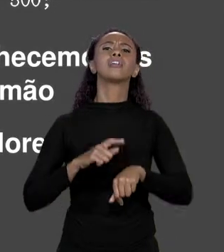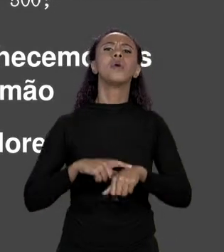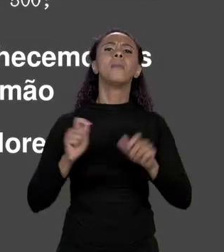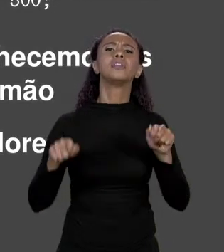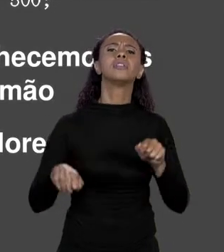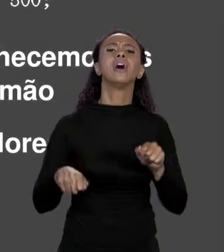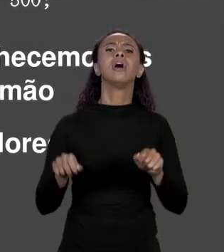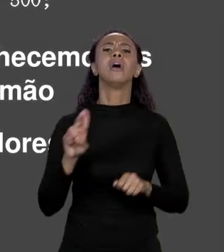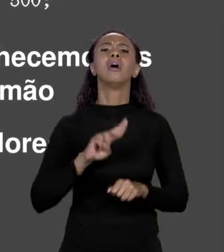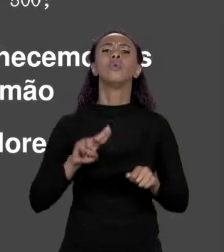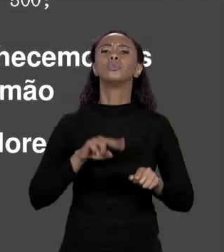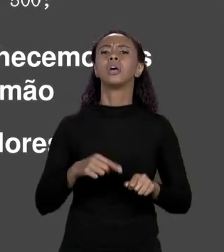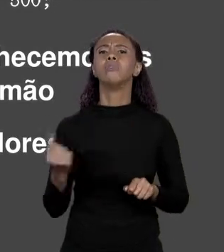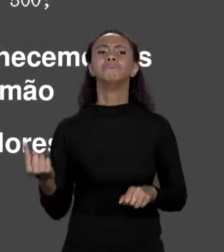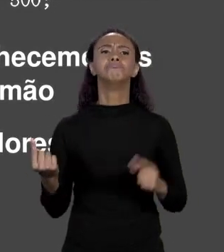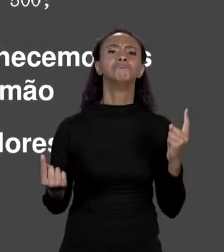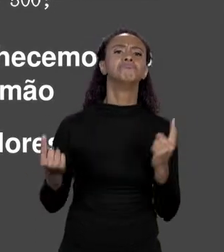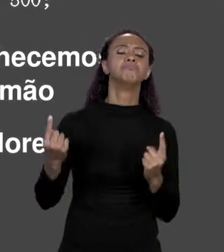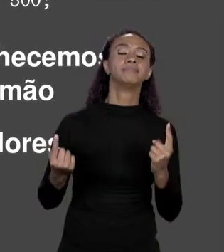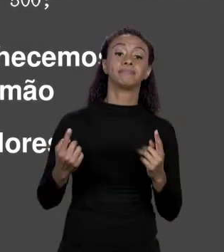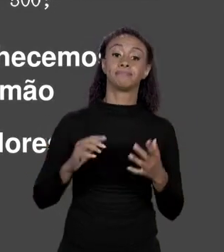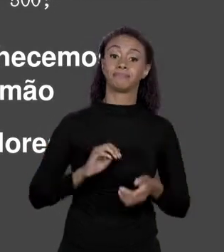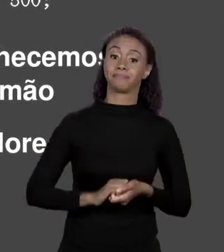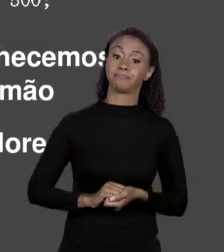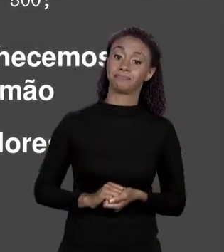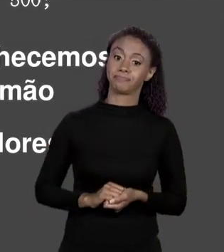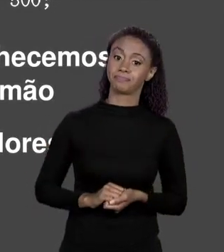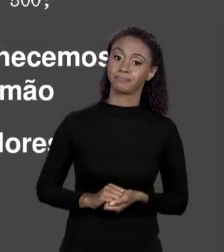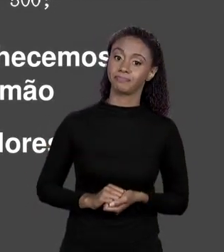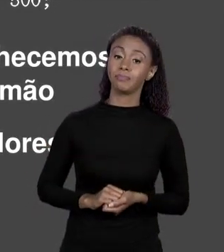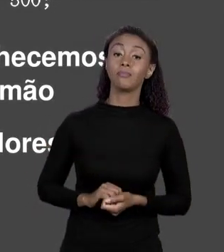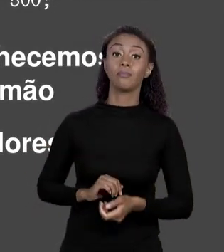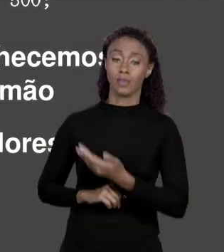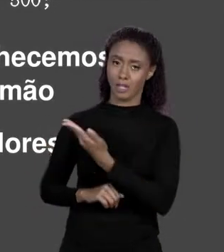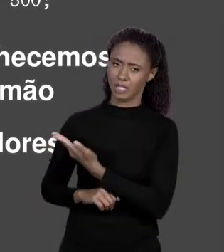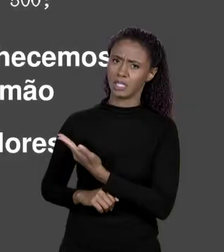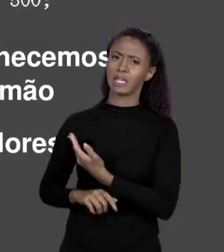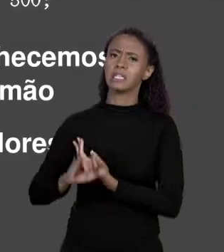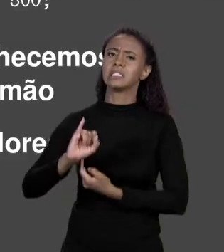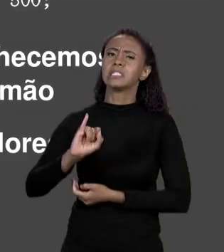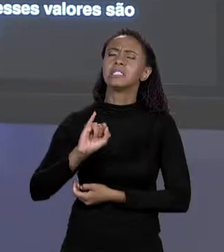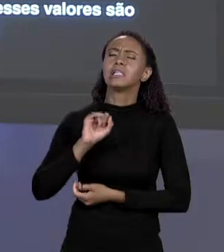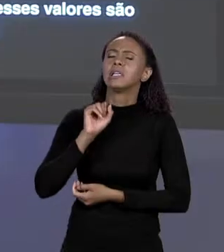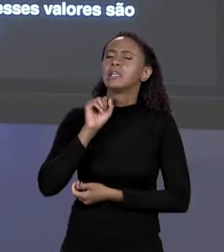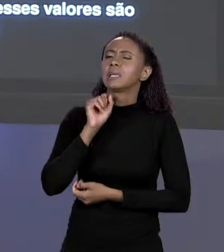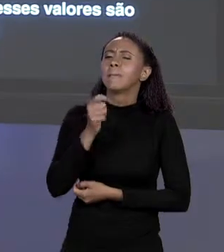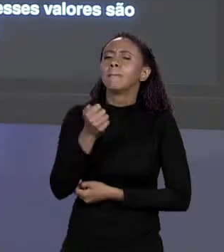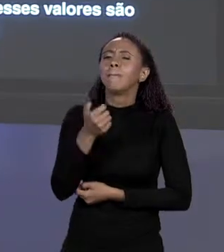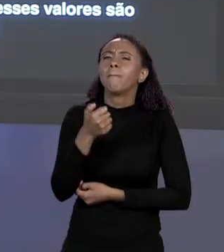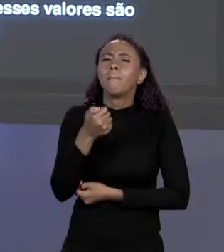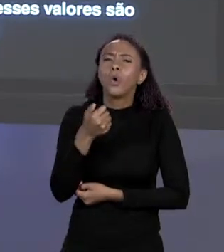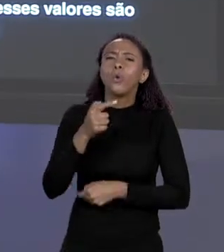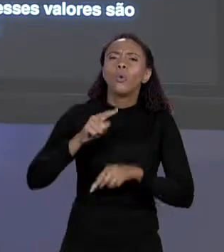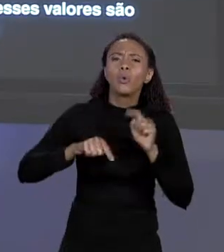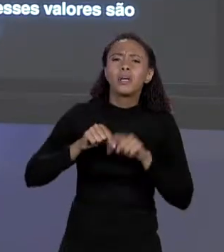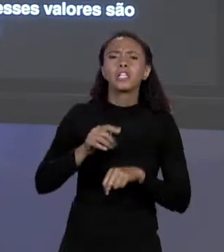É BASTANTE ÚTIL QUANDO TEMOS POUCOS ELEMENTOS E A GENTE CONHECE OS VALORES DE ANTEMÃO,